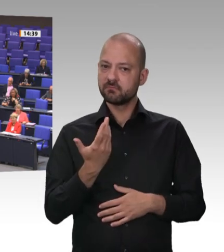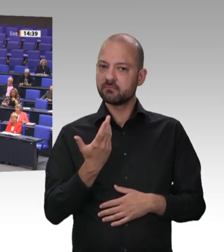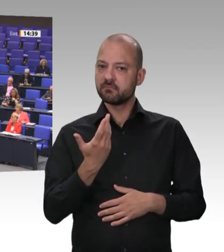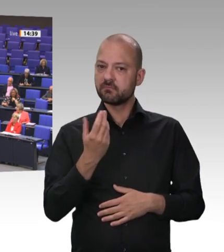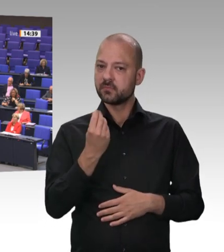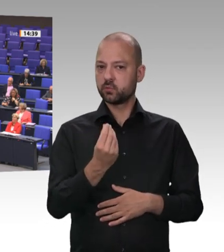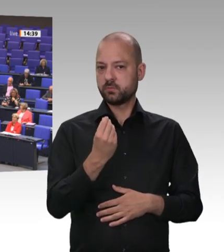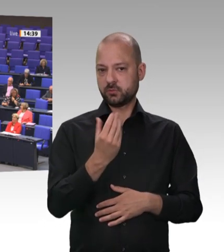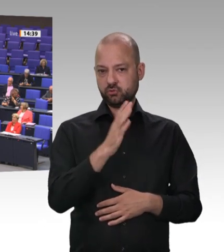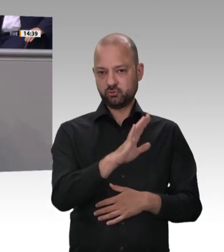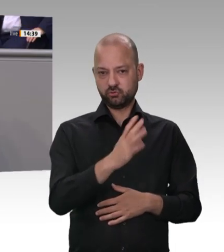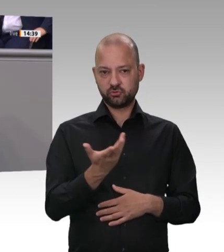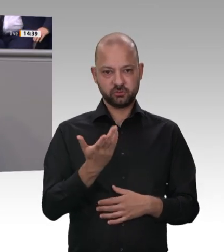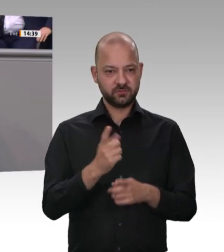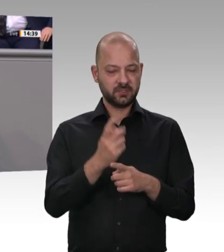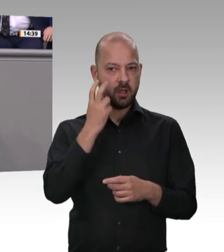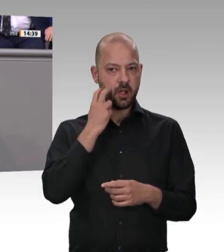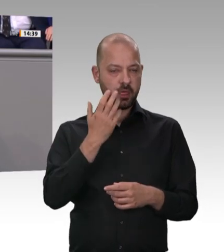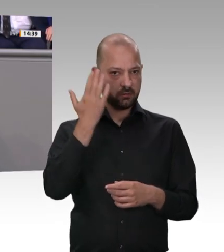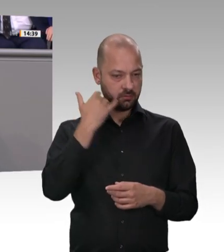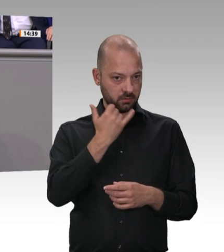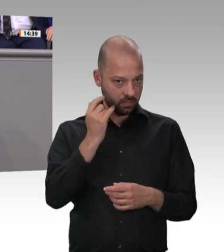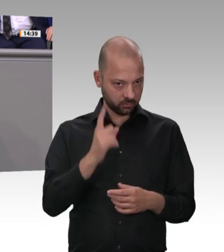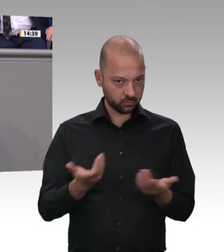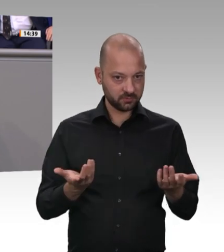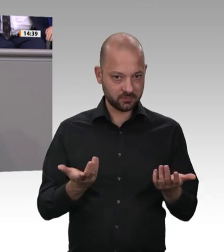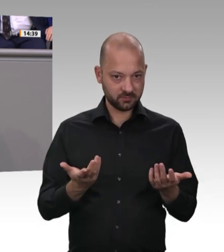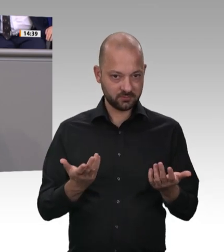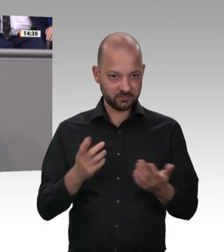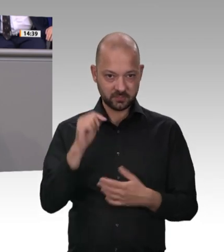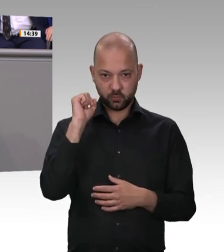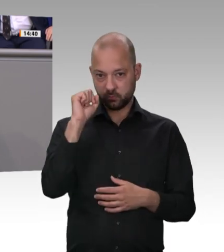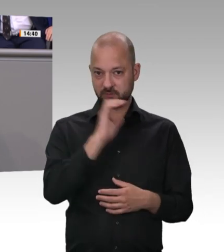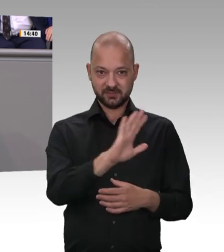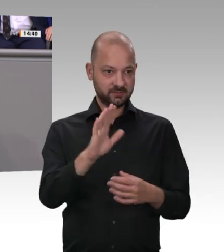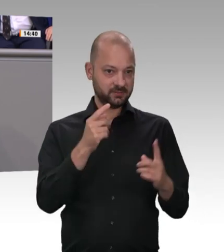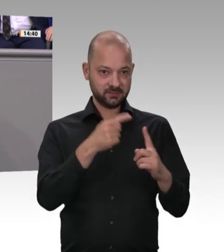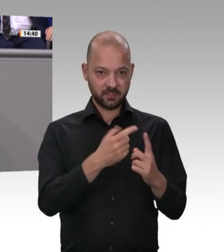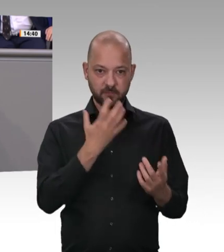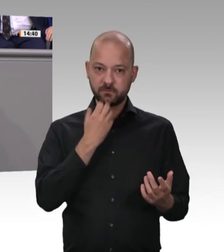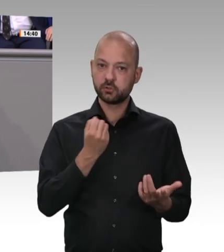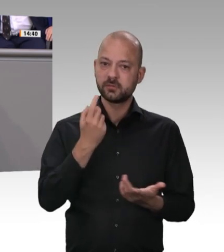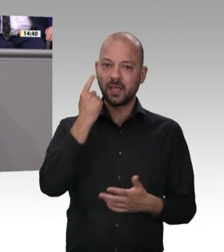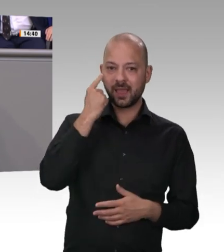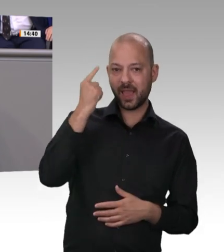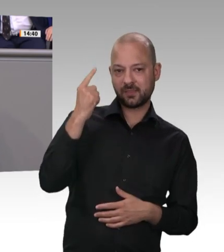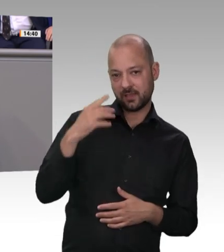Fleisch muss teurer werden. Glauben Sie wirklich, dass sich durch eine Verteuerung der Fleischpreise etwas an den Arbeitsund Gesundheitsbedingungen in den Schlachthöfen